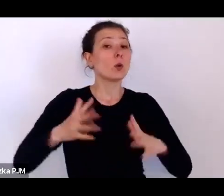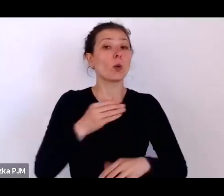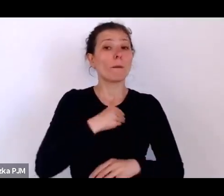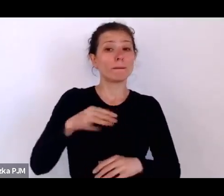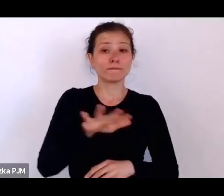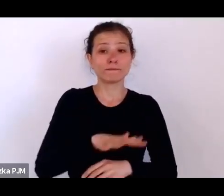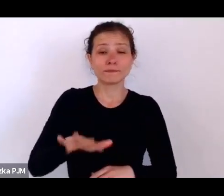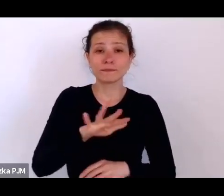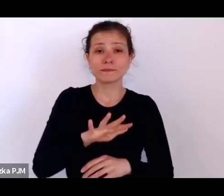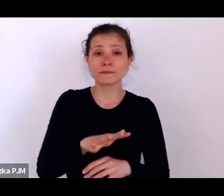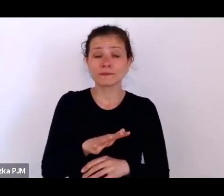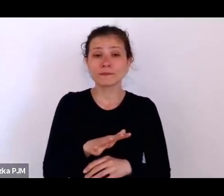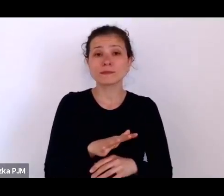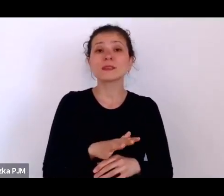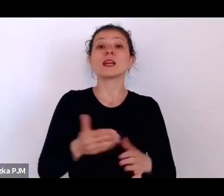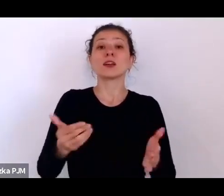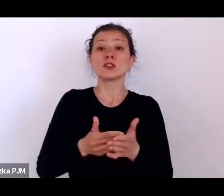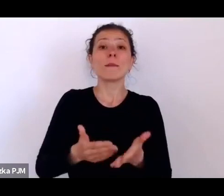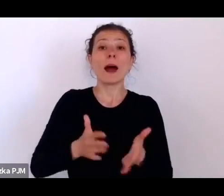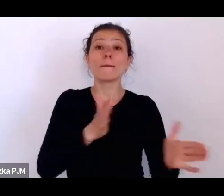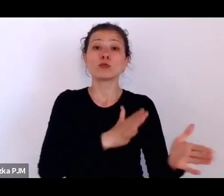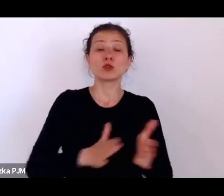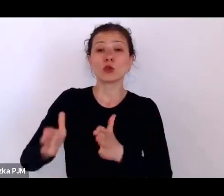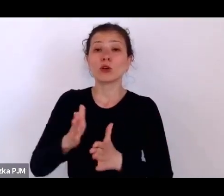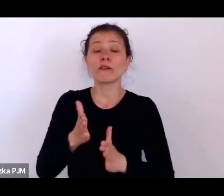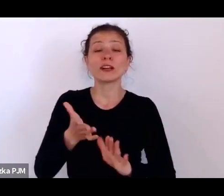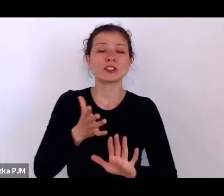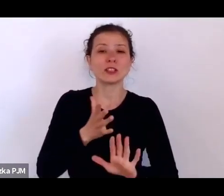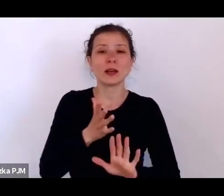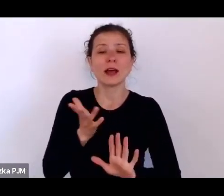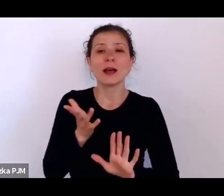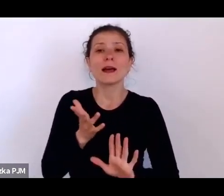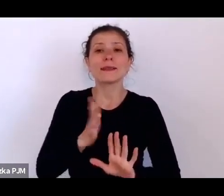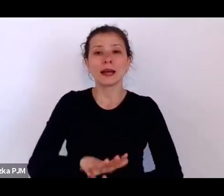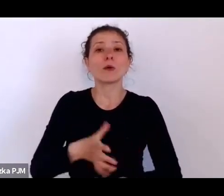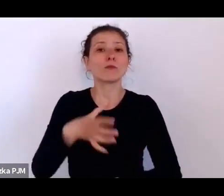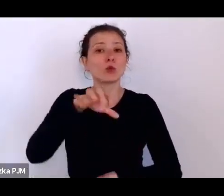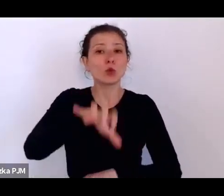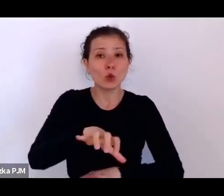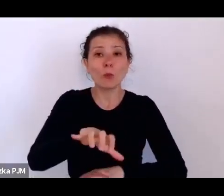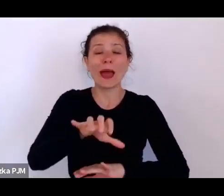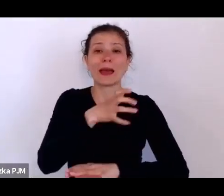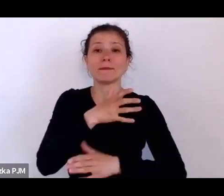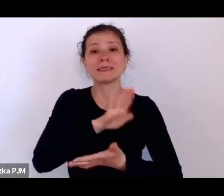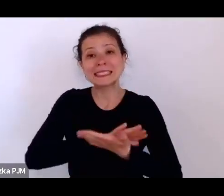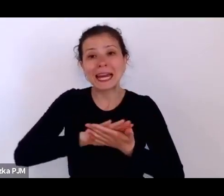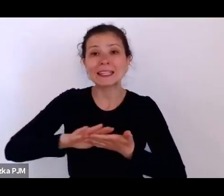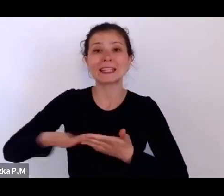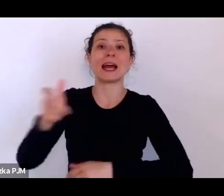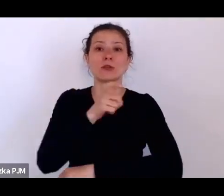zrobić kordon sanitarny przeciw epidemiologiczny i też trochę zatrzymać tę falę rewolucyjną